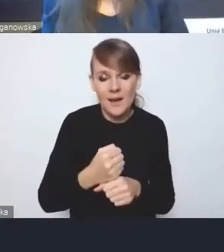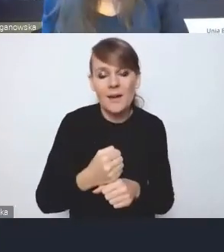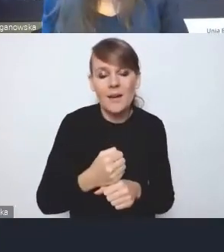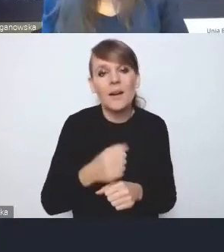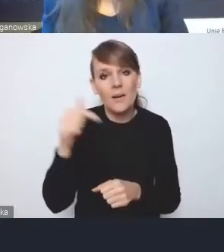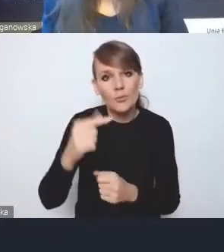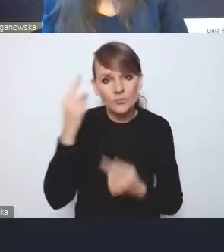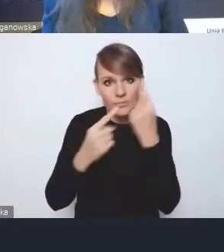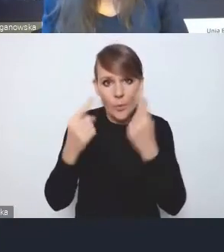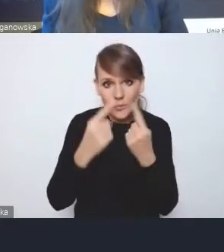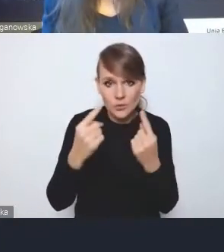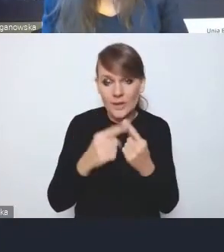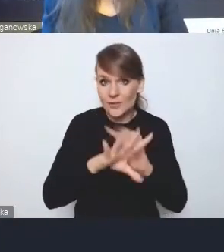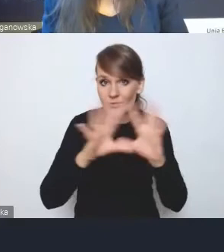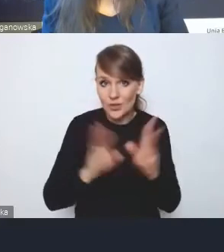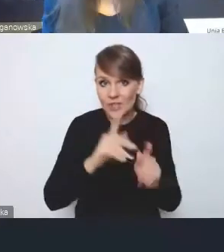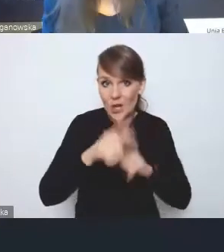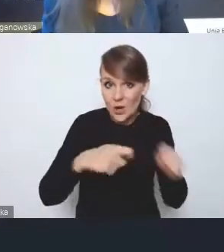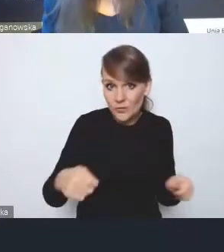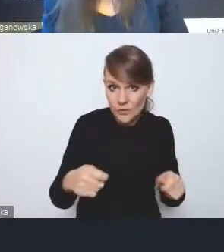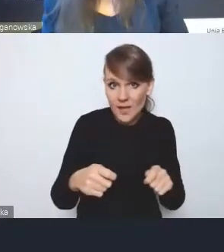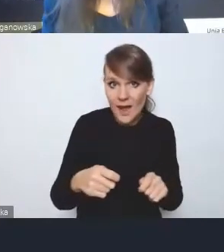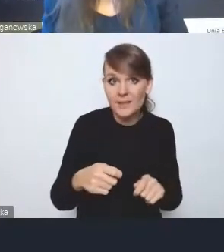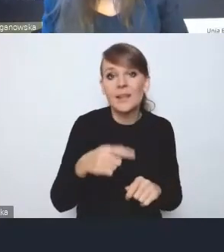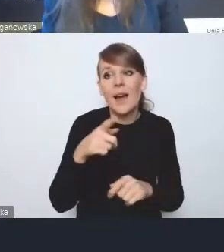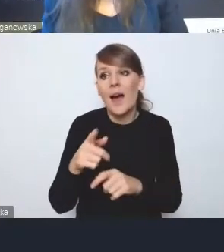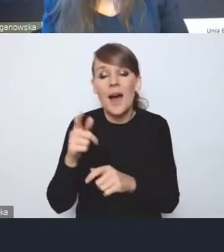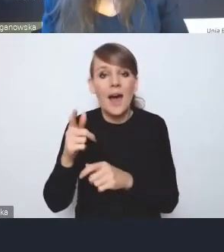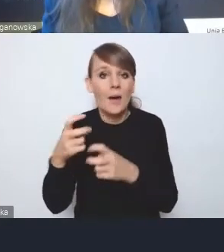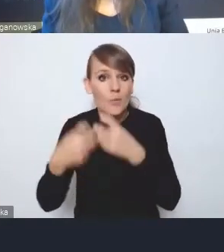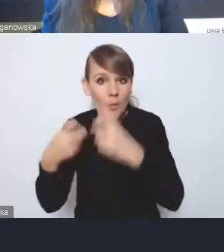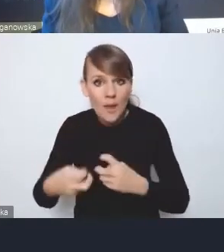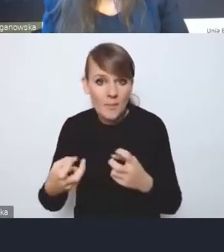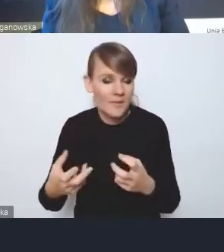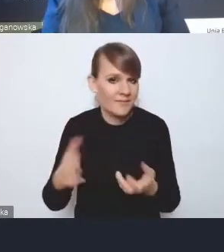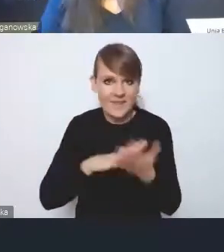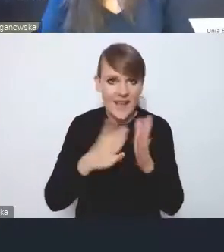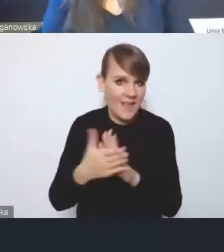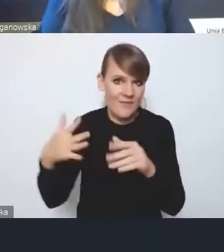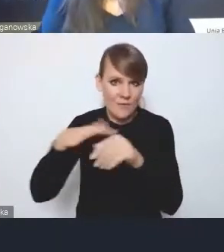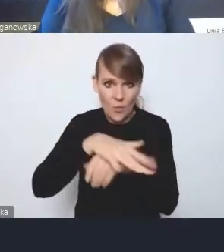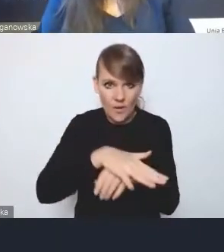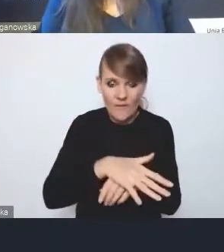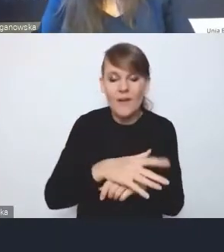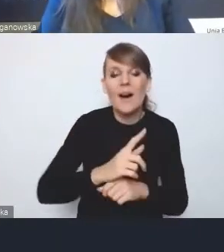i te wszystkie rozwiązania, one na siebie wzajemnie wpływają. Musimy mieć, i to jakby Ministerstwo musi mieć,